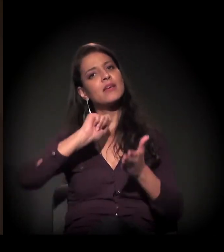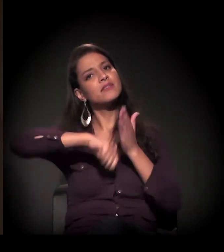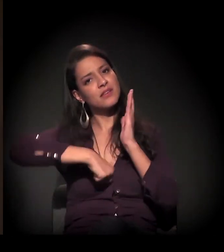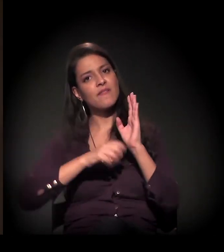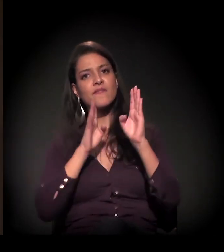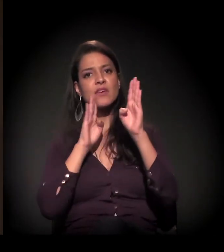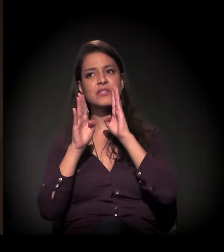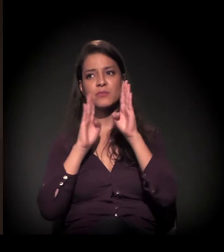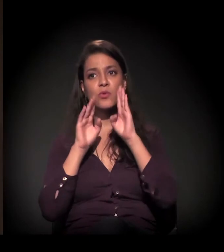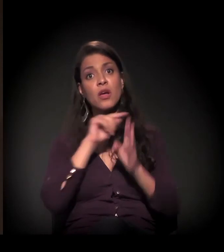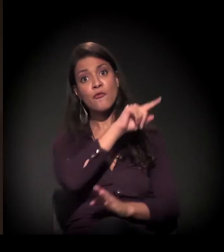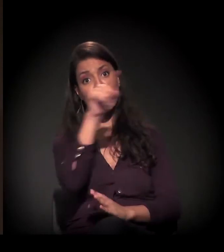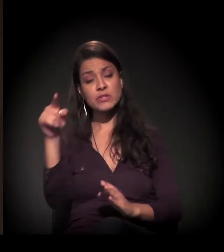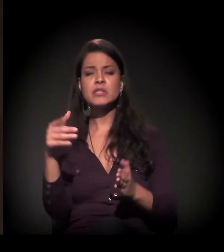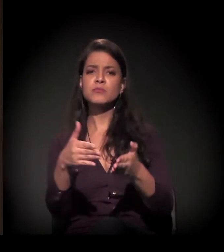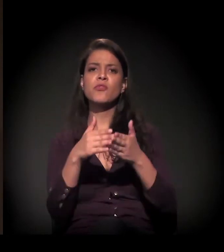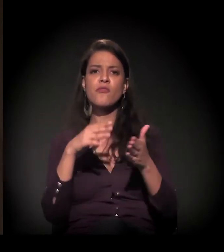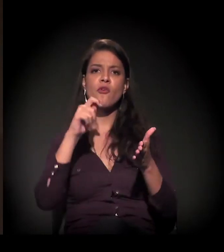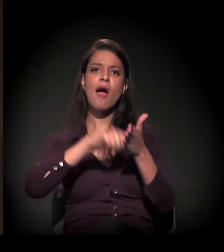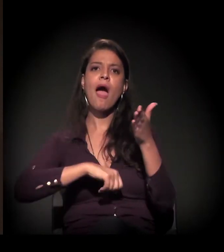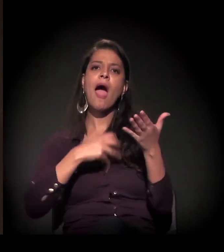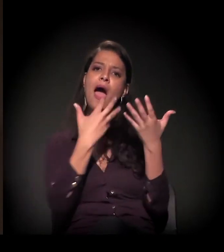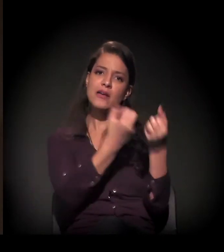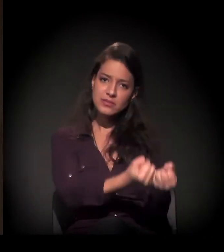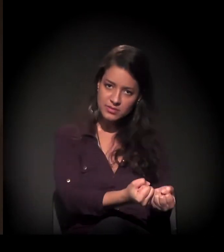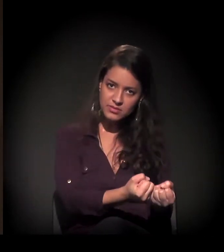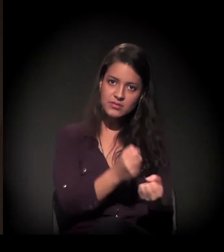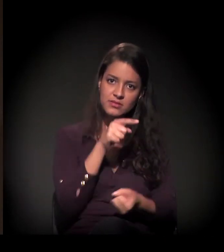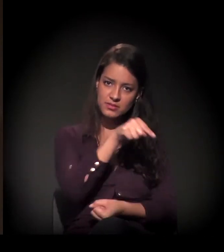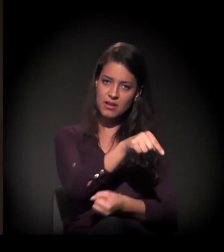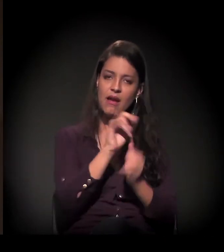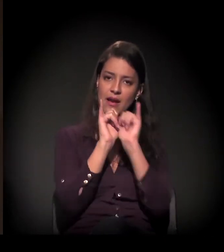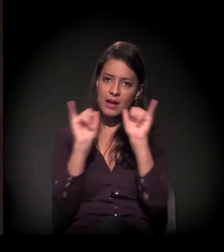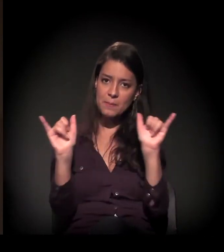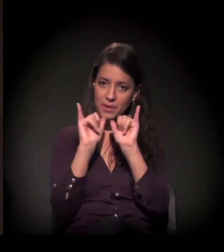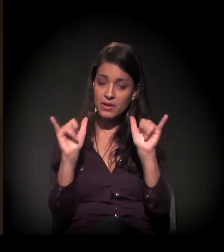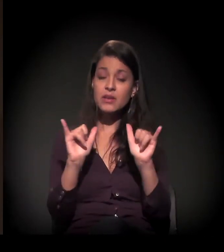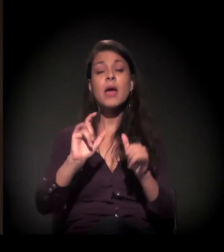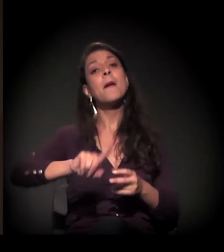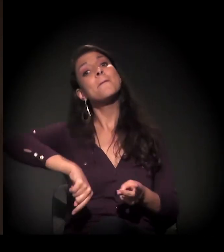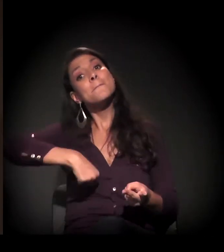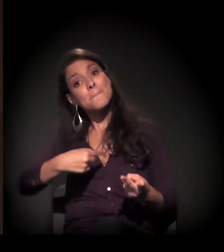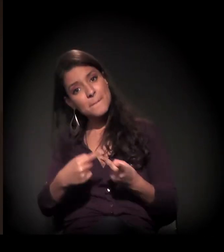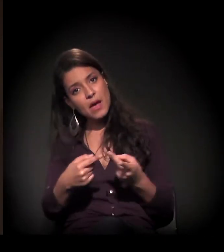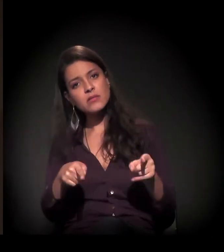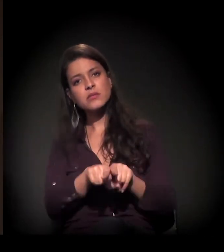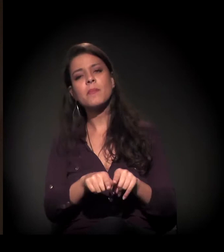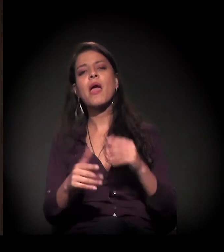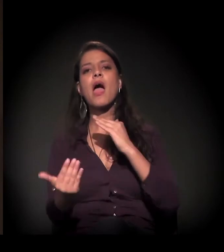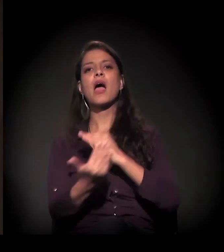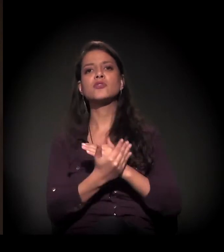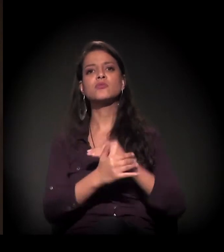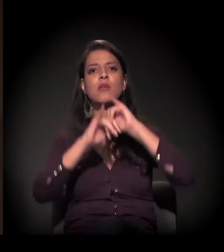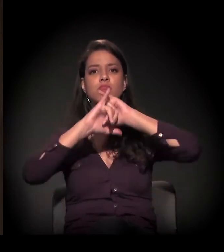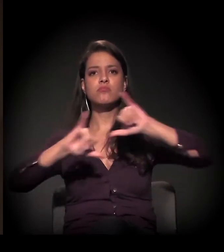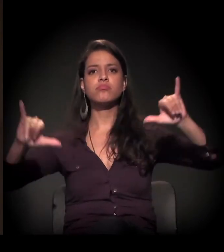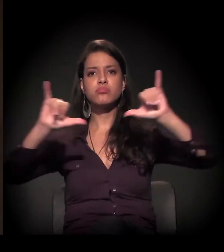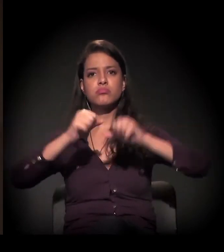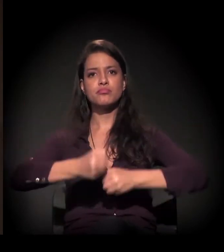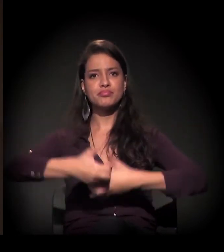Então a gente pede para todo mundo não só assinar a campanha, essa campanha de assinaturas, como também ajudar a divulgar nas redes sociais,